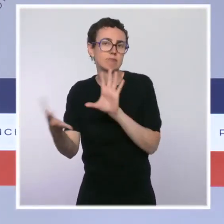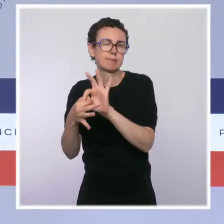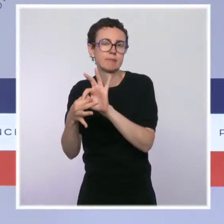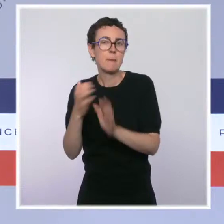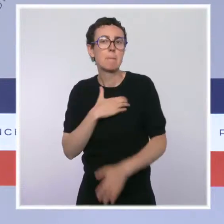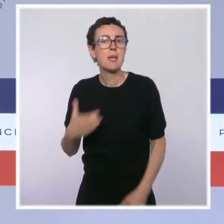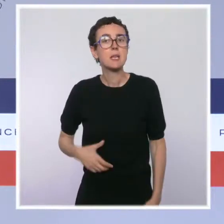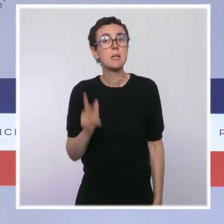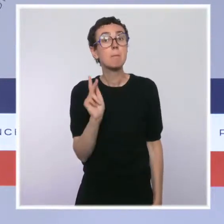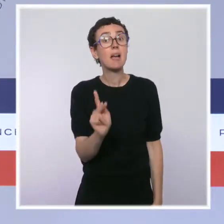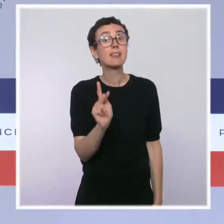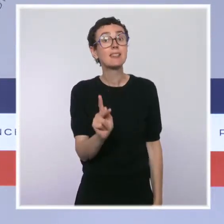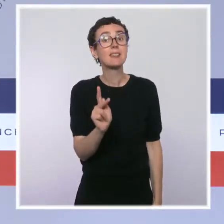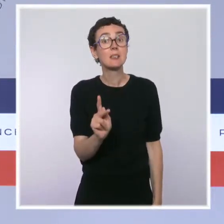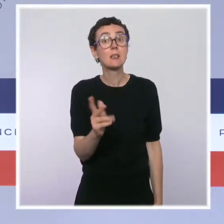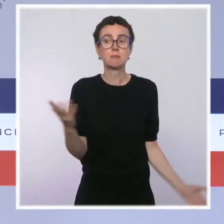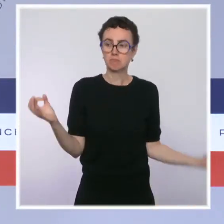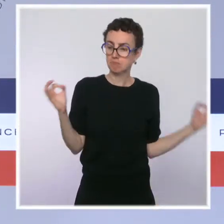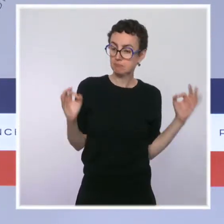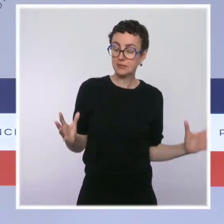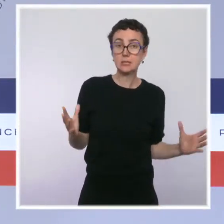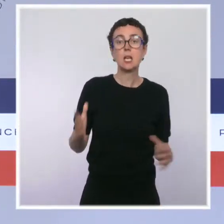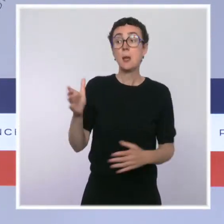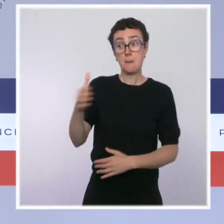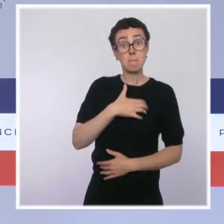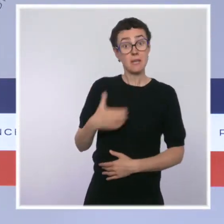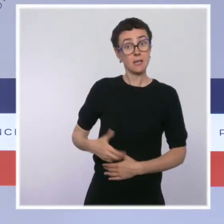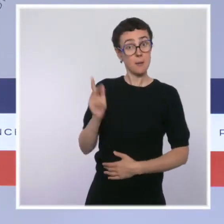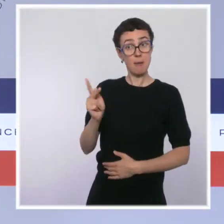Et la mairie de Paris a fait part de son souhait d'installer